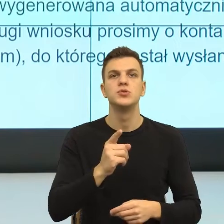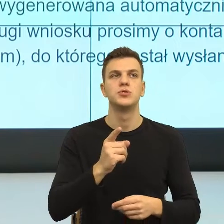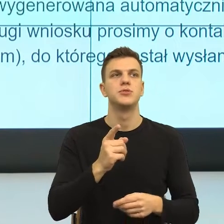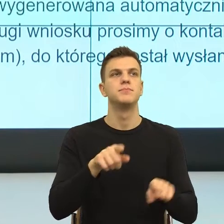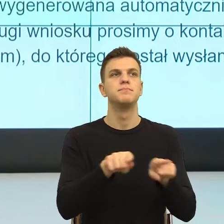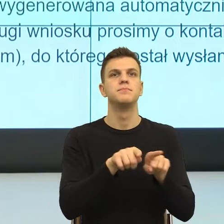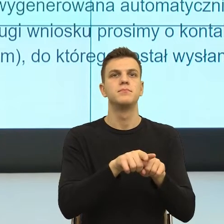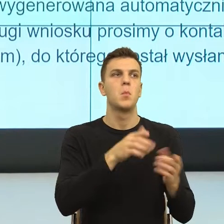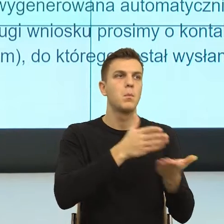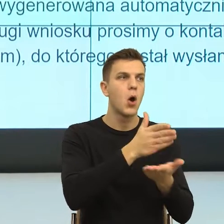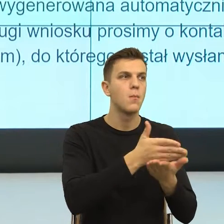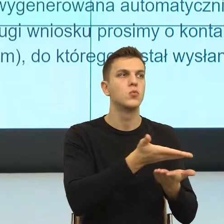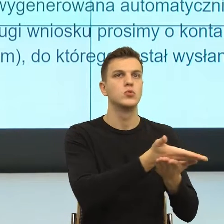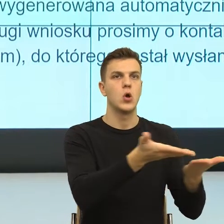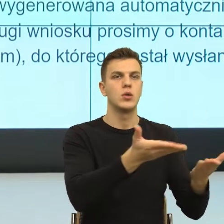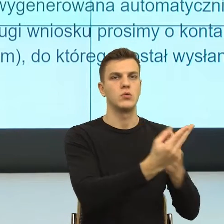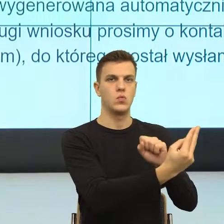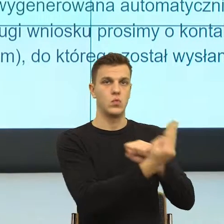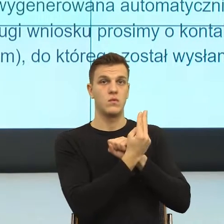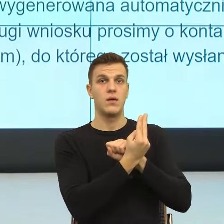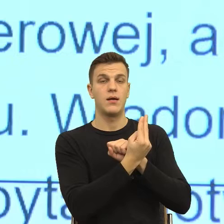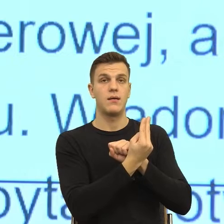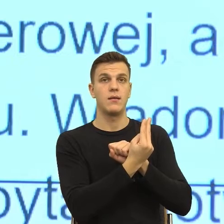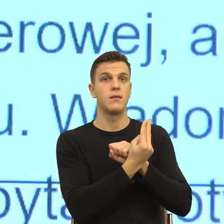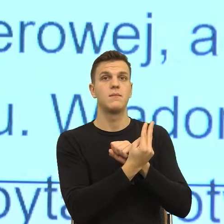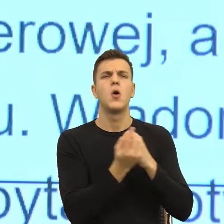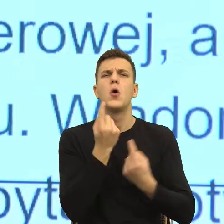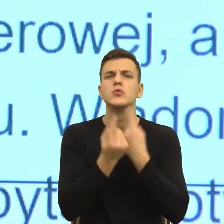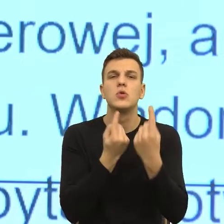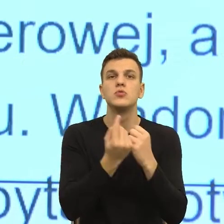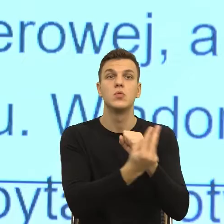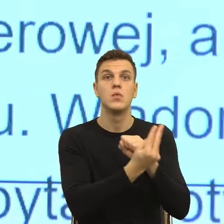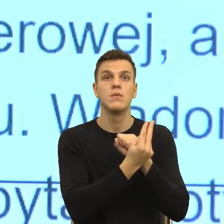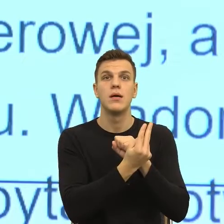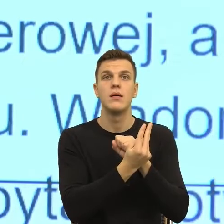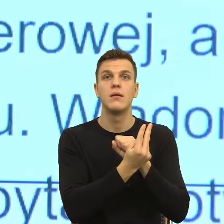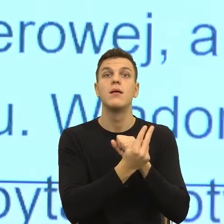To znaczy, że ja ufam, że ktoś działa na moją korzyść, że ja ufam,